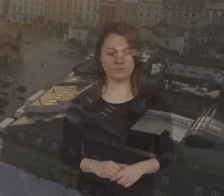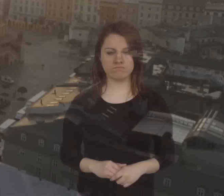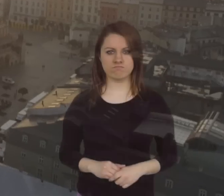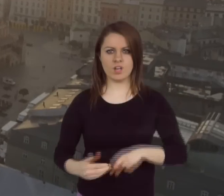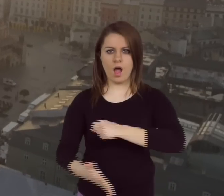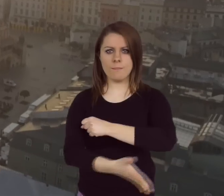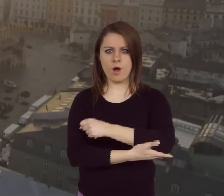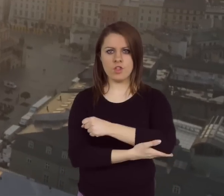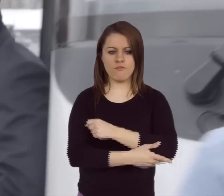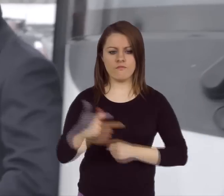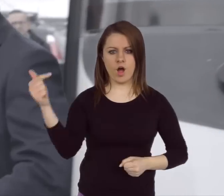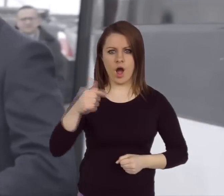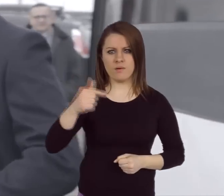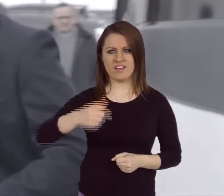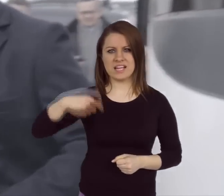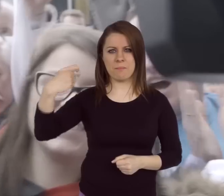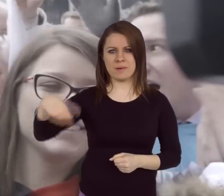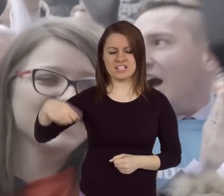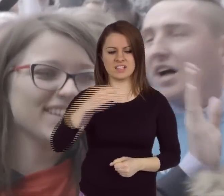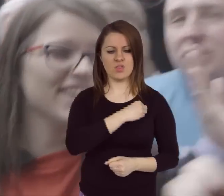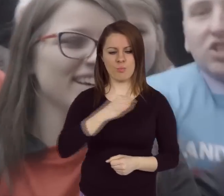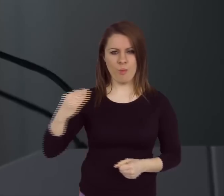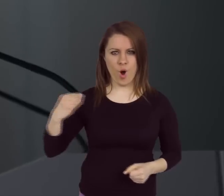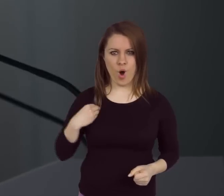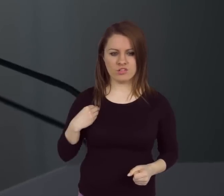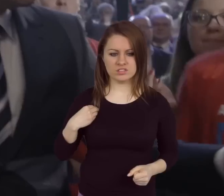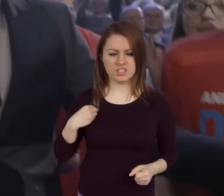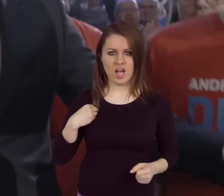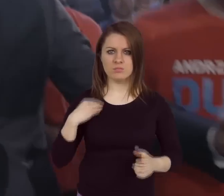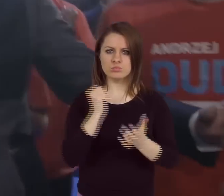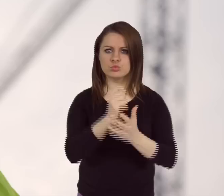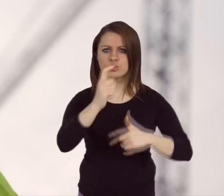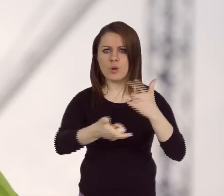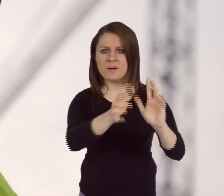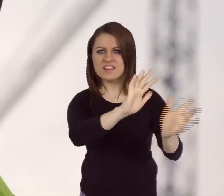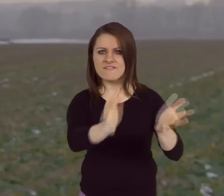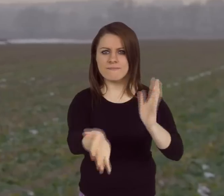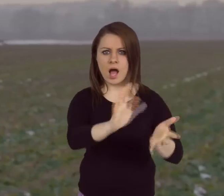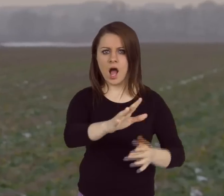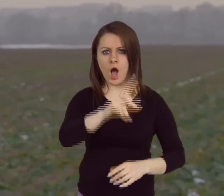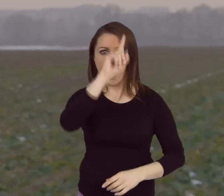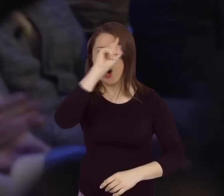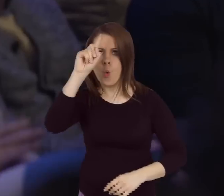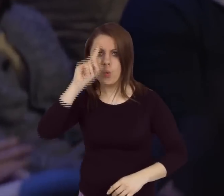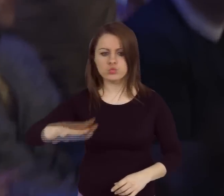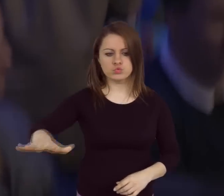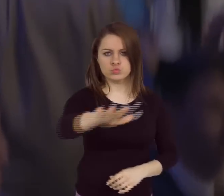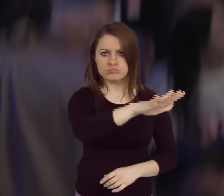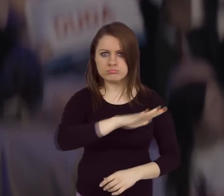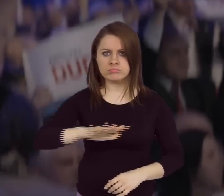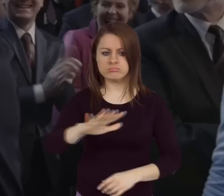Podstawowym obowiązkiem Prezydenta Rzeczypospolitej Jest dbanie o naród, jest dbanie o społeczeństwo.